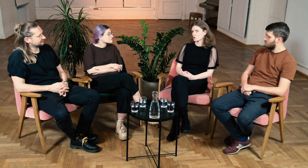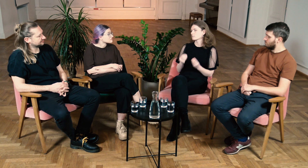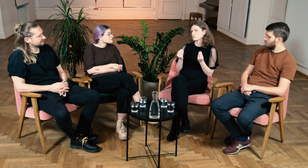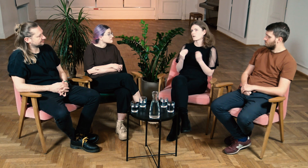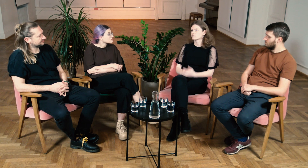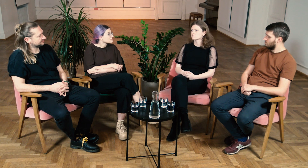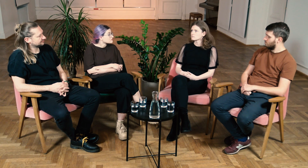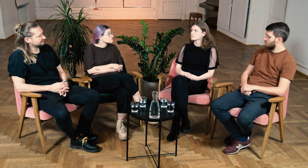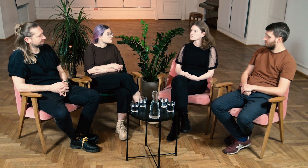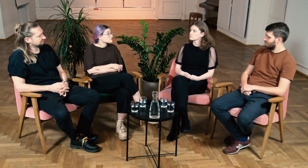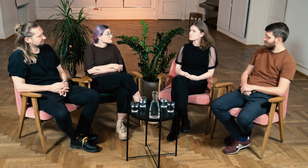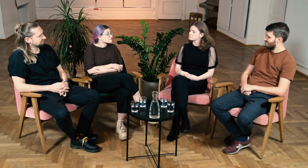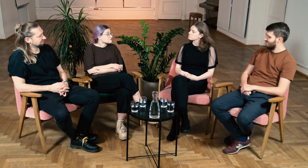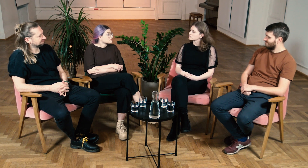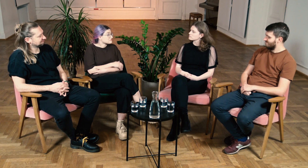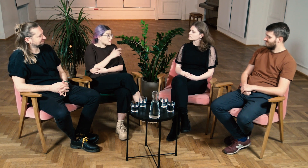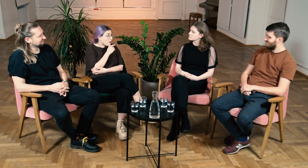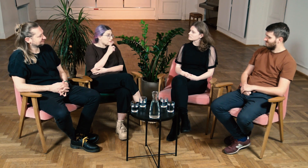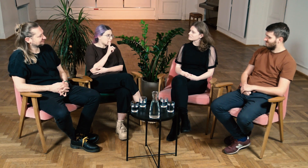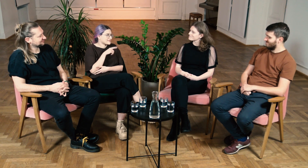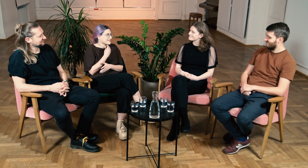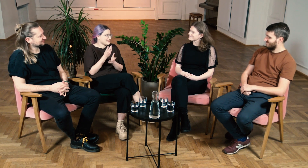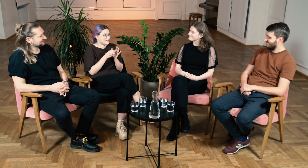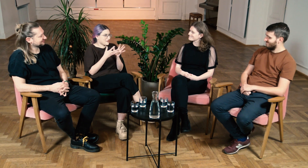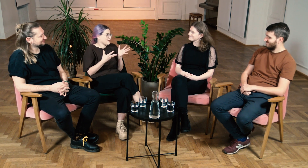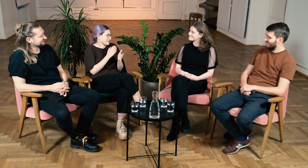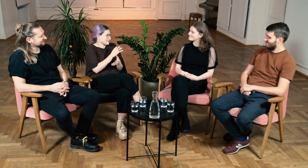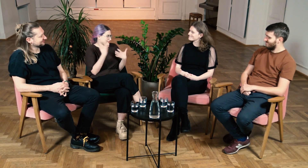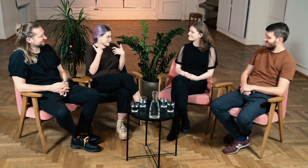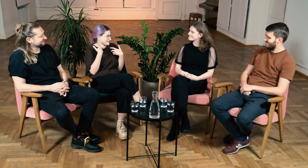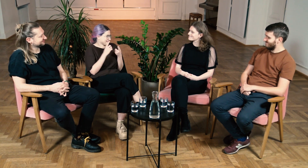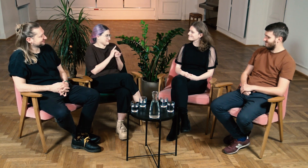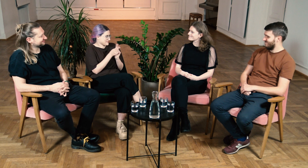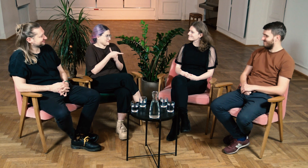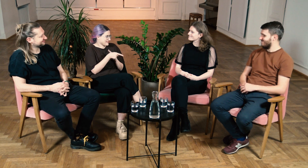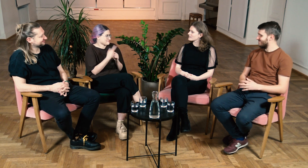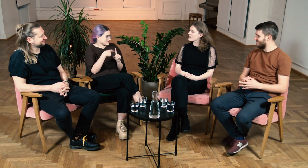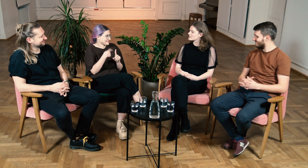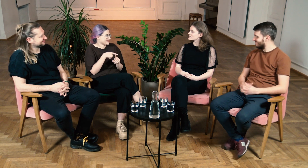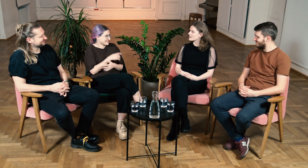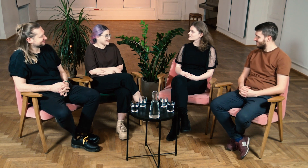Jest wspaniale. W: Wow, tak naprawdę filologia zmieniła Twoje życie na lepsze!